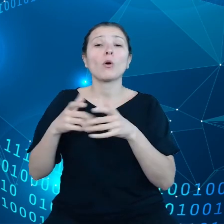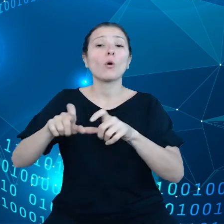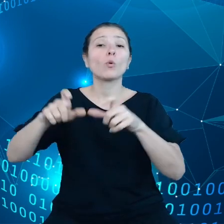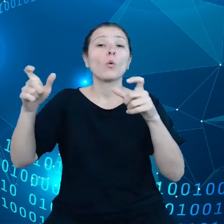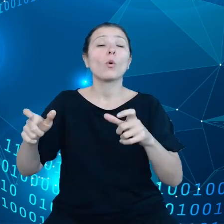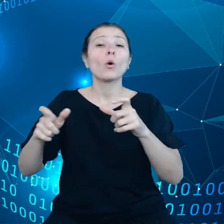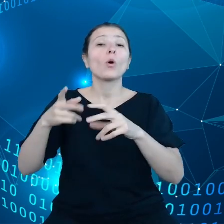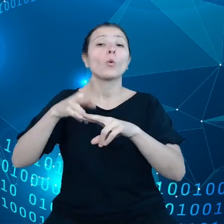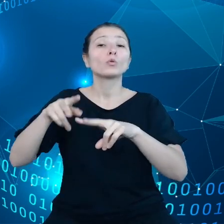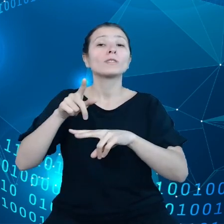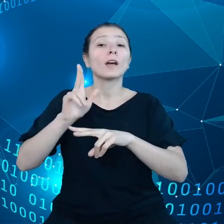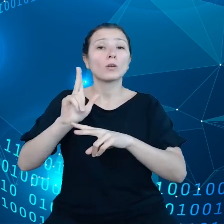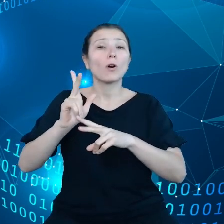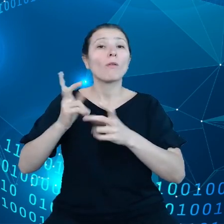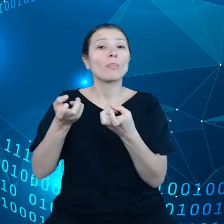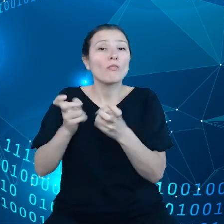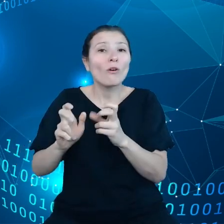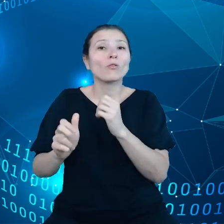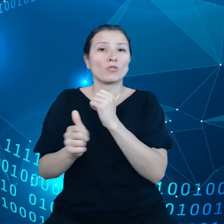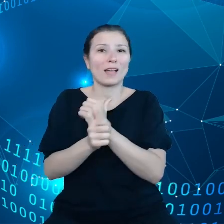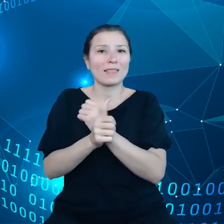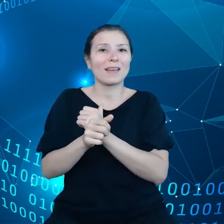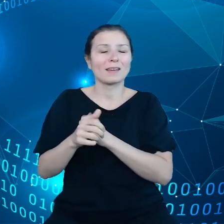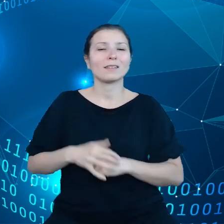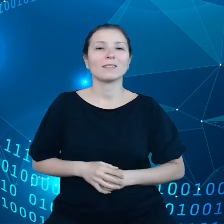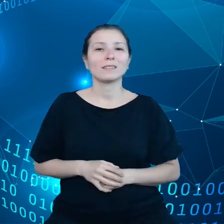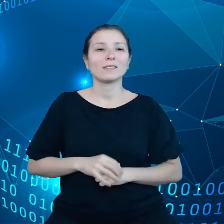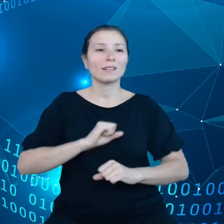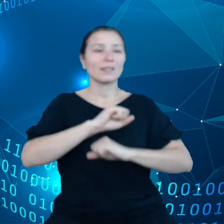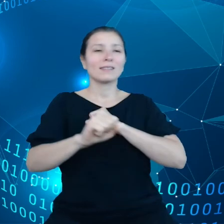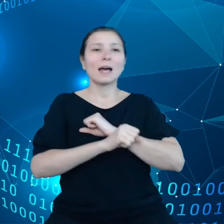tego, żeby składować dane w odległych miejscach,